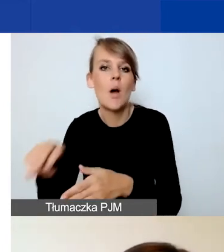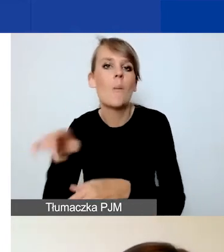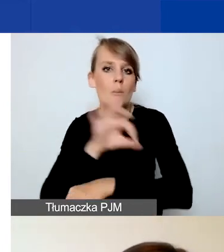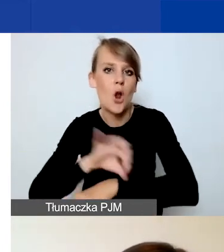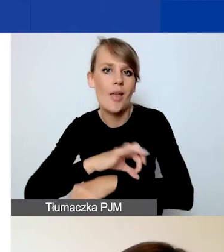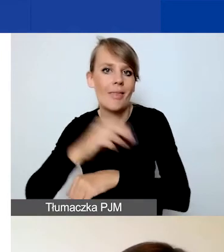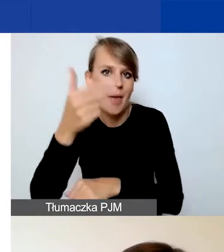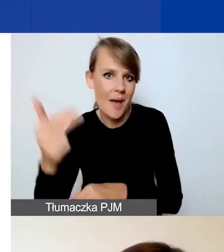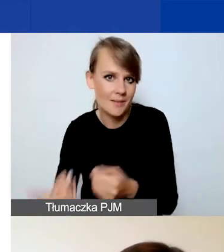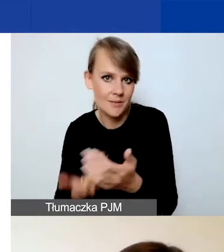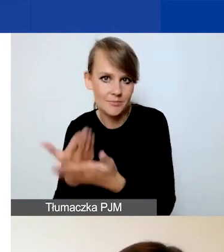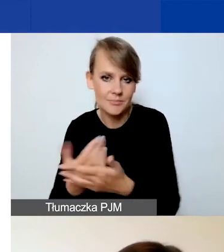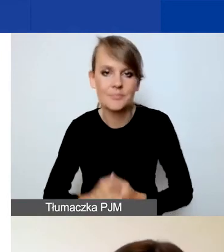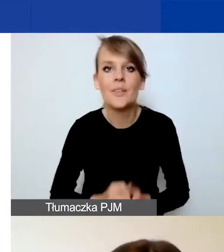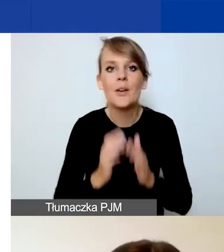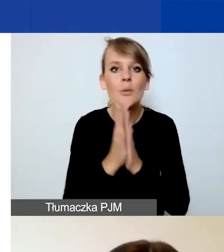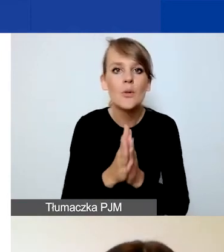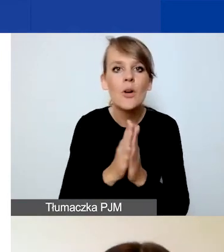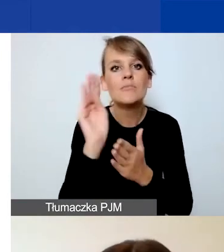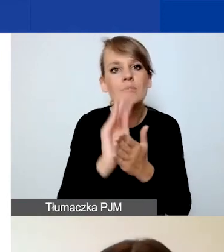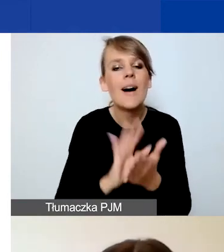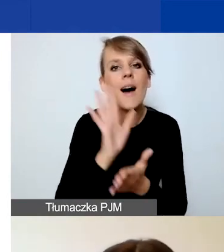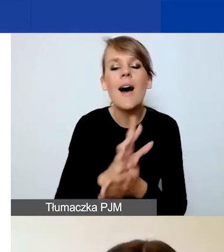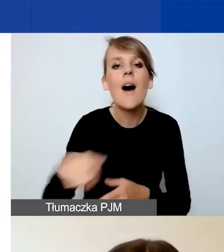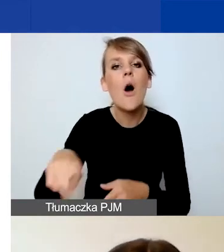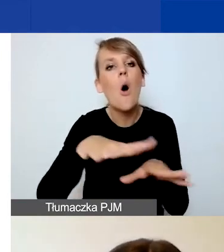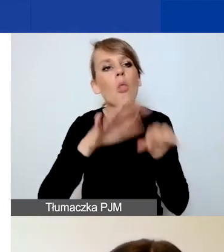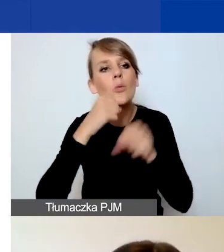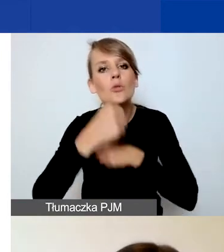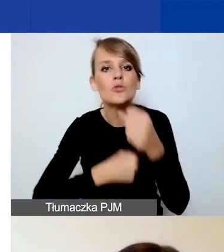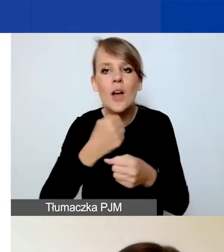Prosimy o charakterystykę odbiorców działań. Zarówno bezpośrednich, jak i pośrednich.